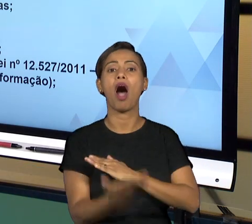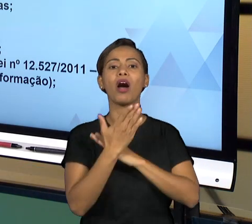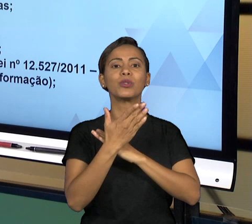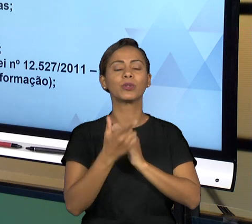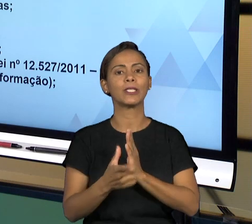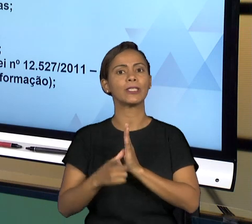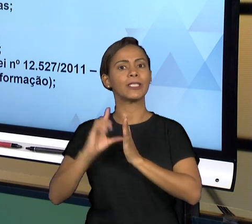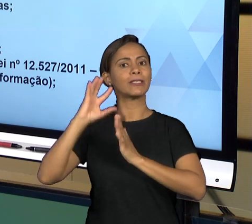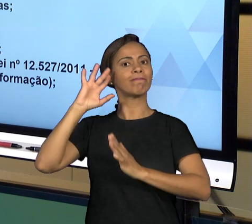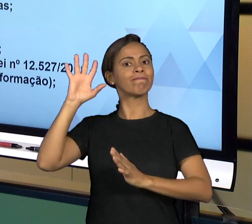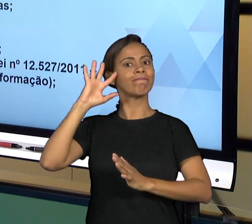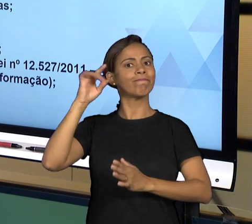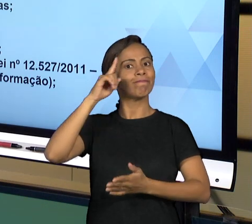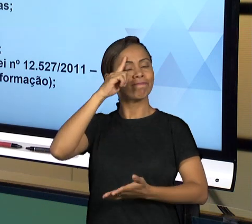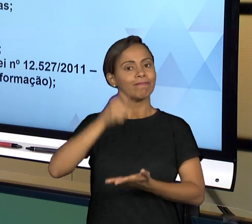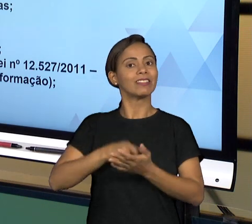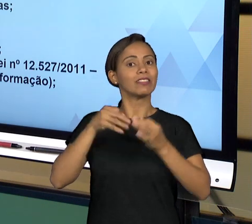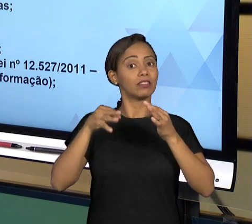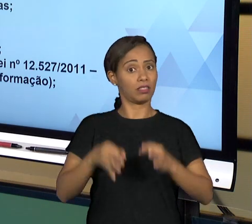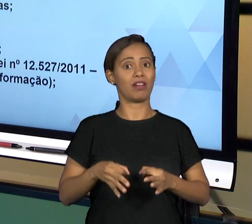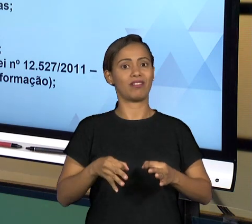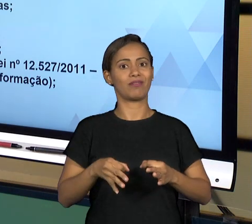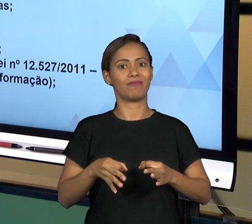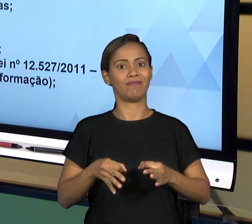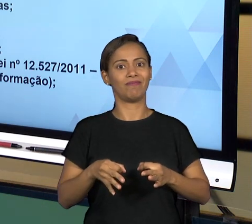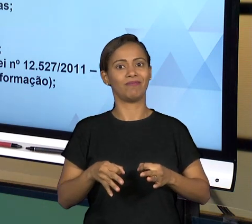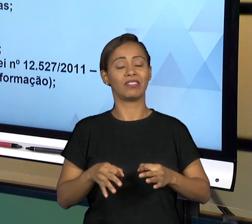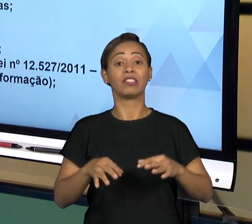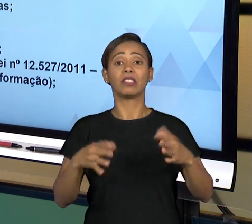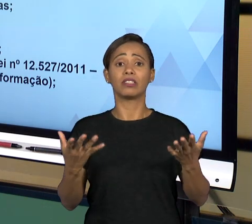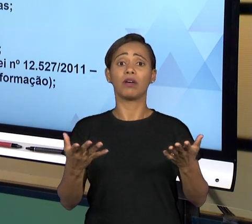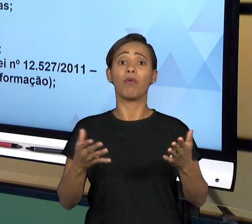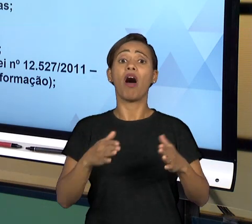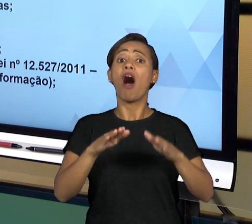SERÁ AO LONGO DE SUA ATIVIDADE CHAMADO A PRESTAR